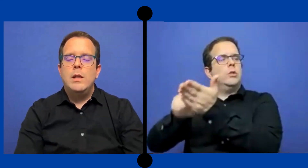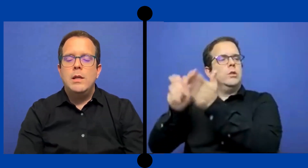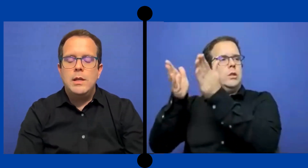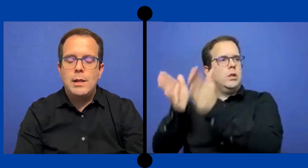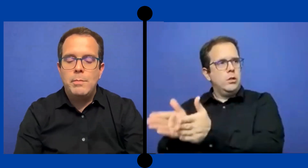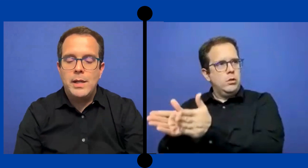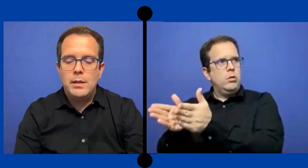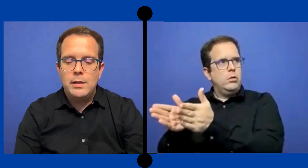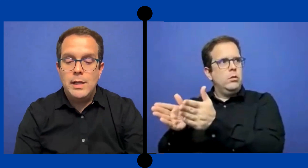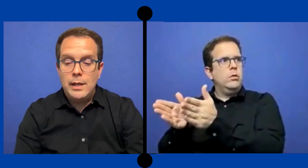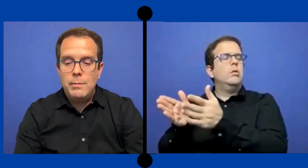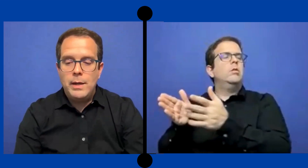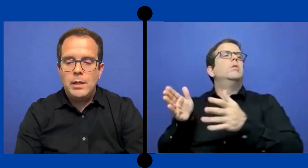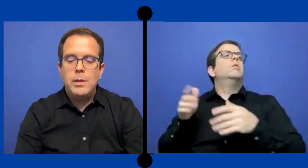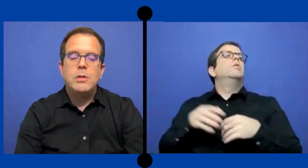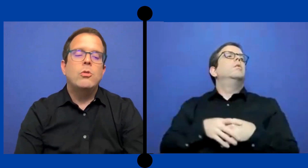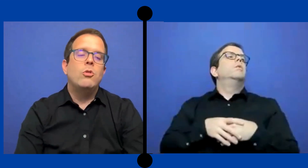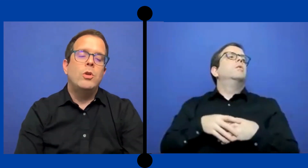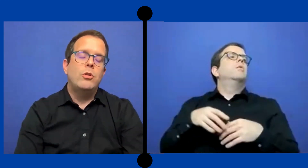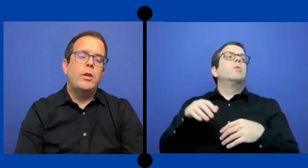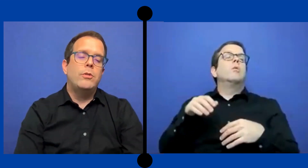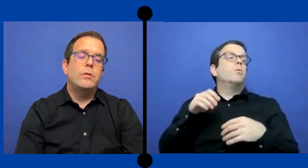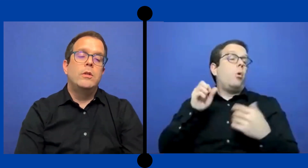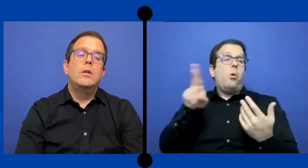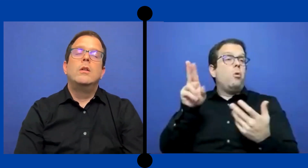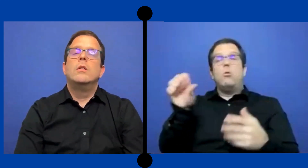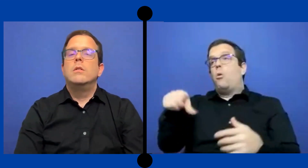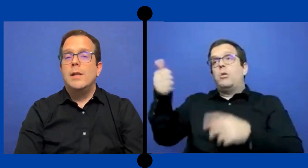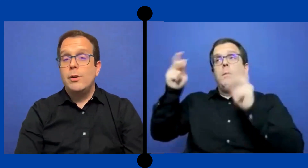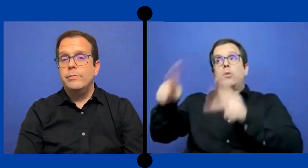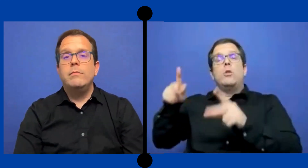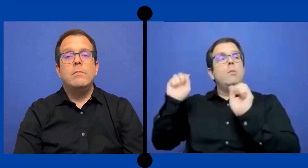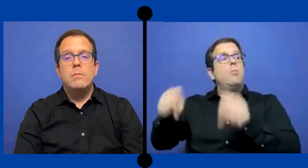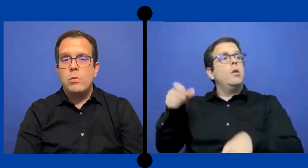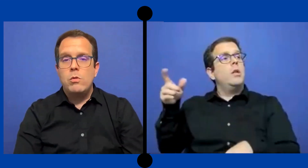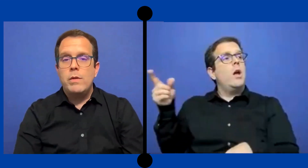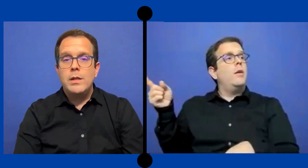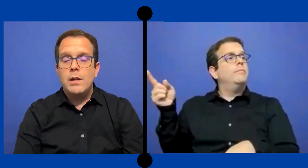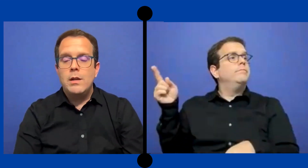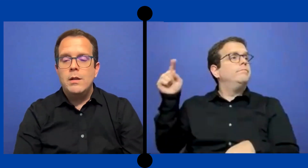intérprete del departamento como anotador. Claro no venía